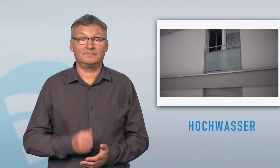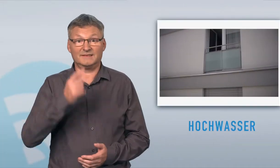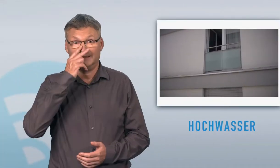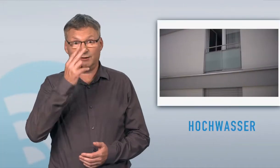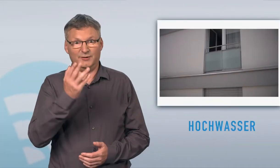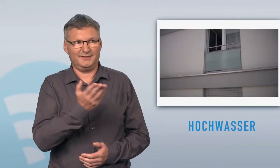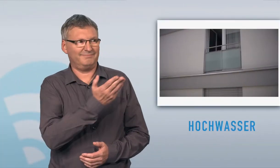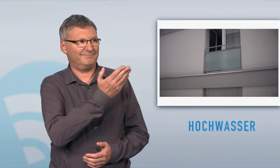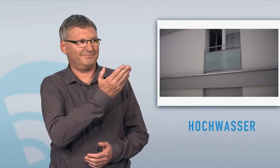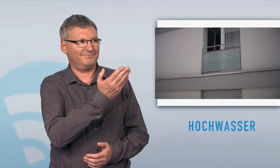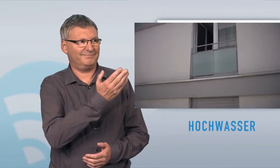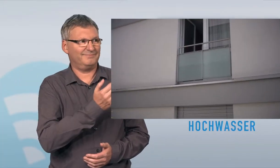Bitte sehen Sie den Film dazu: